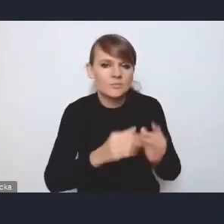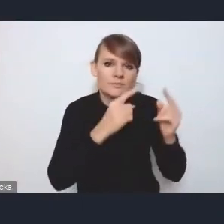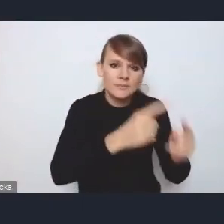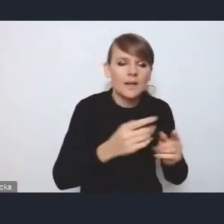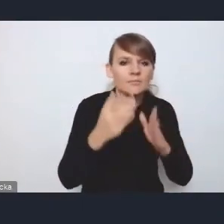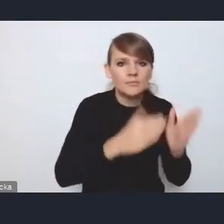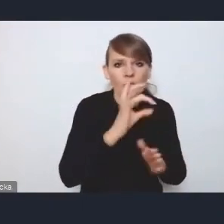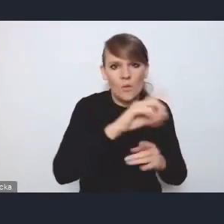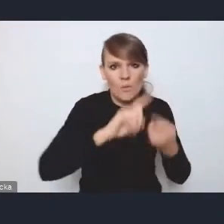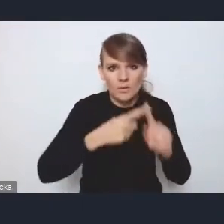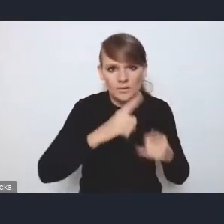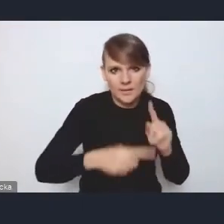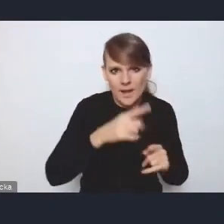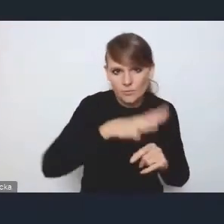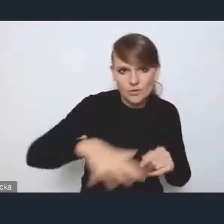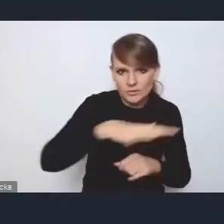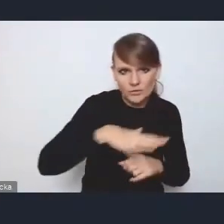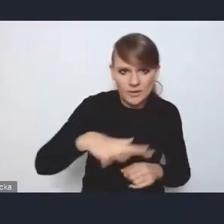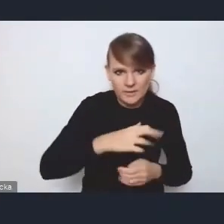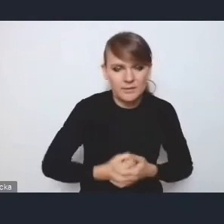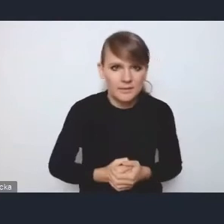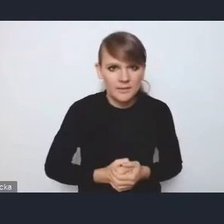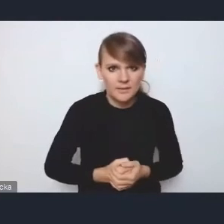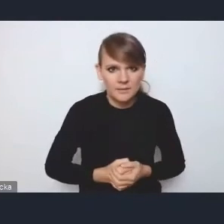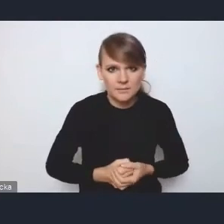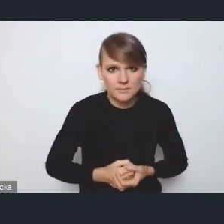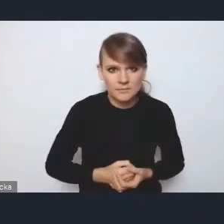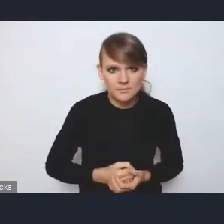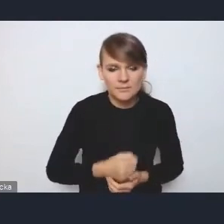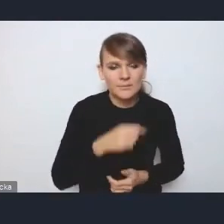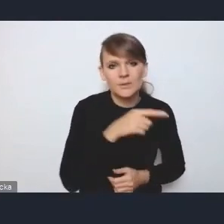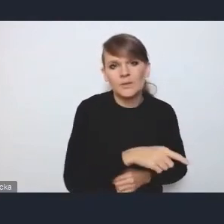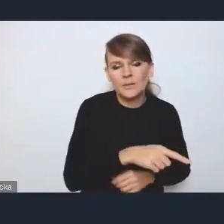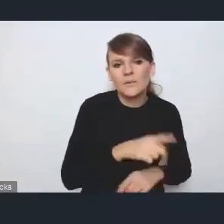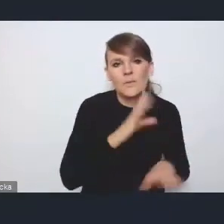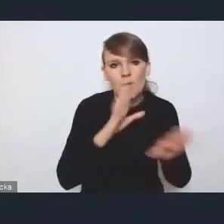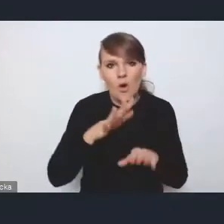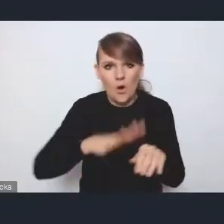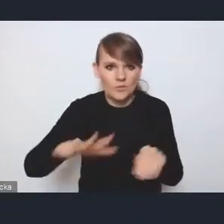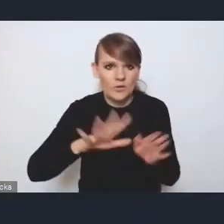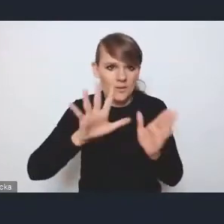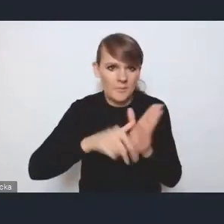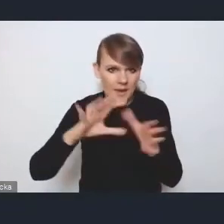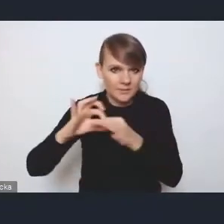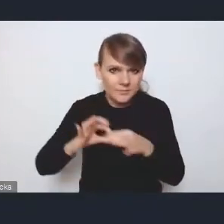chociażby właśnie przestrzennej, niemniej niż te obszary metropolitalne. I z grubsza to tyle.